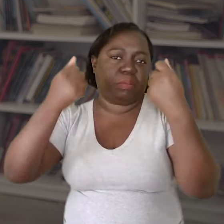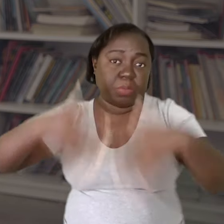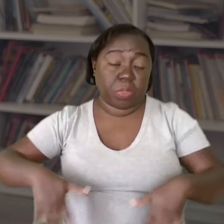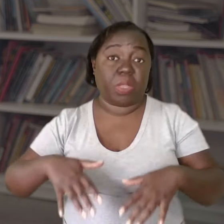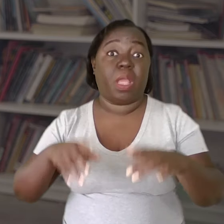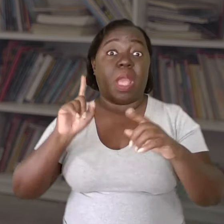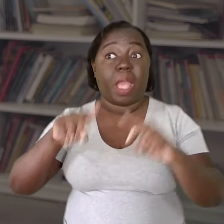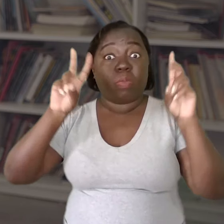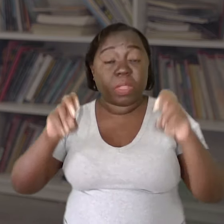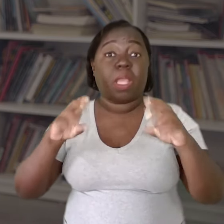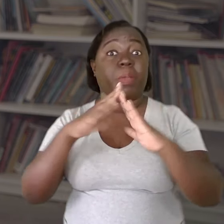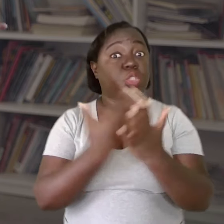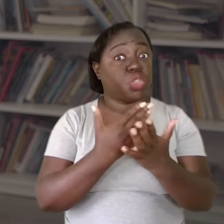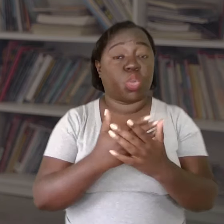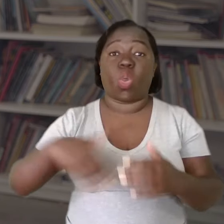Não é só uma questão escolar, é uma questão pública,